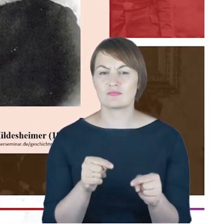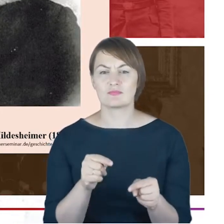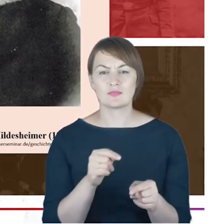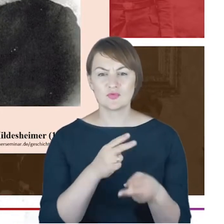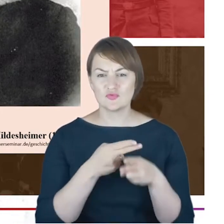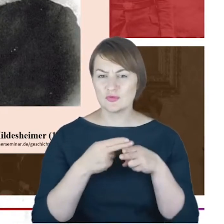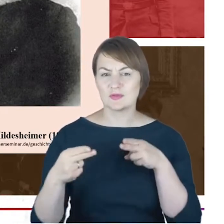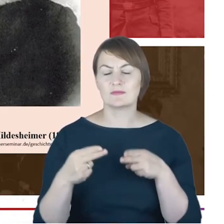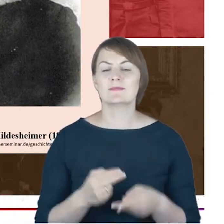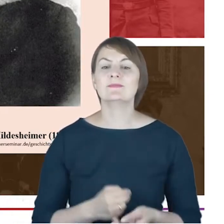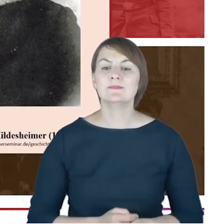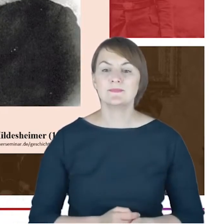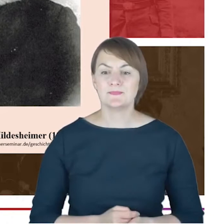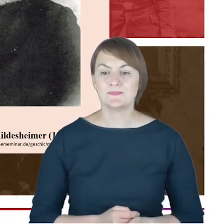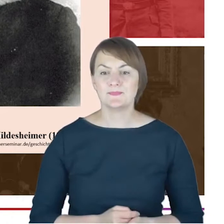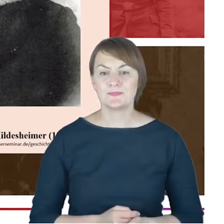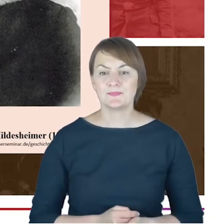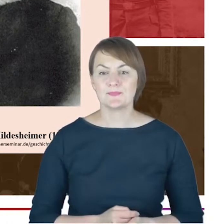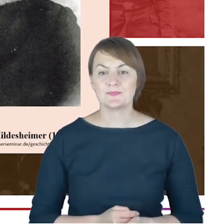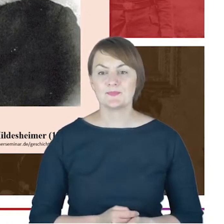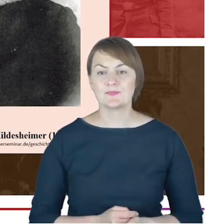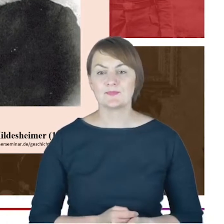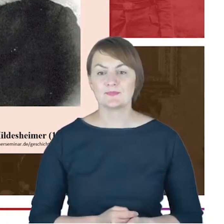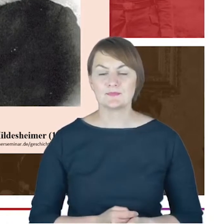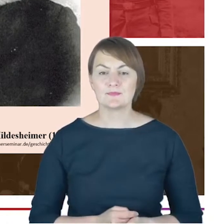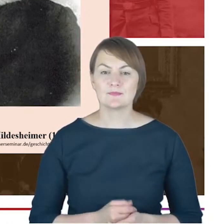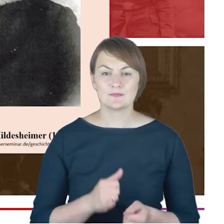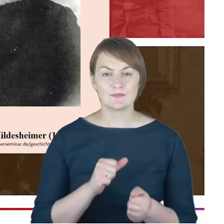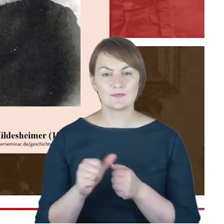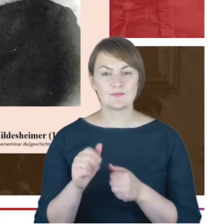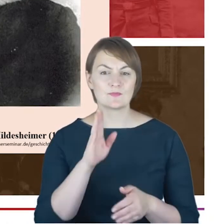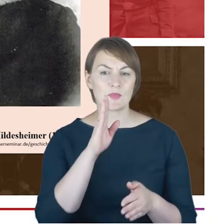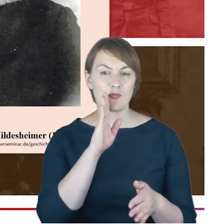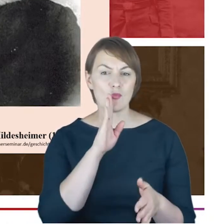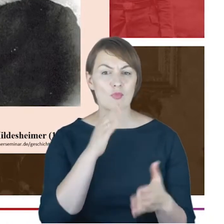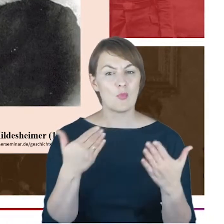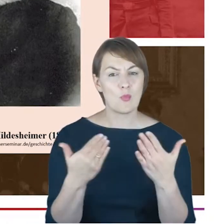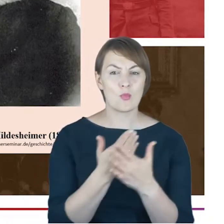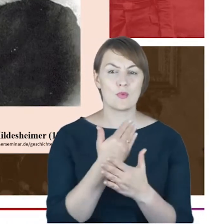judaizm był takim nurtem w łonie XIX-wiecznego judaizmu,